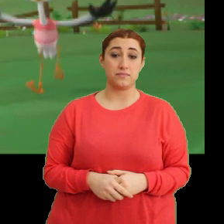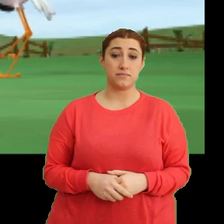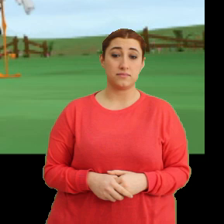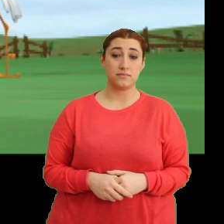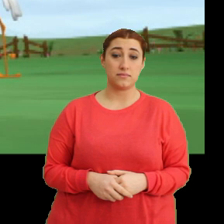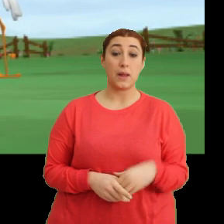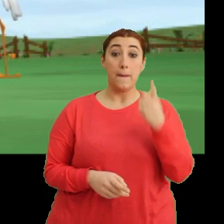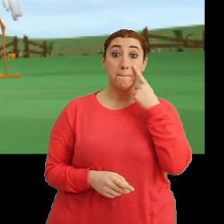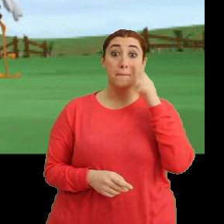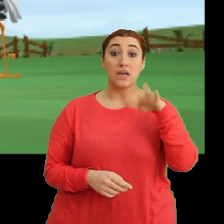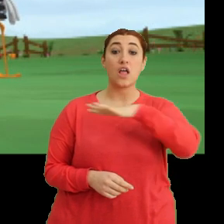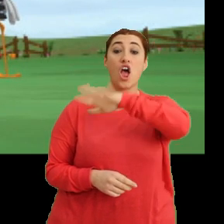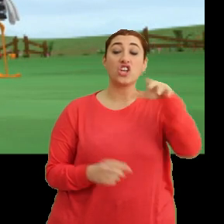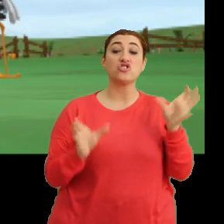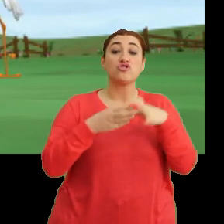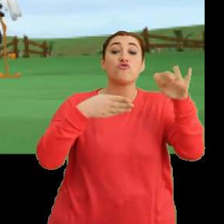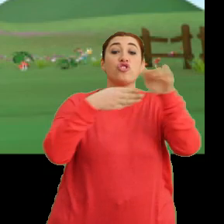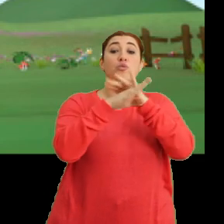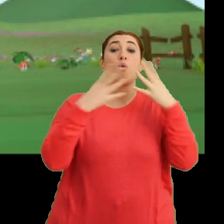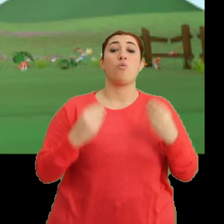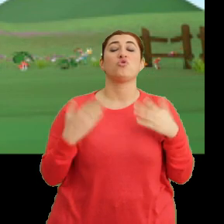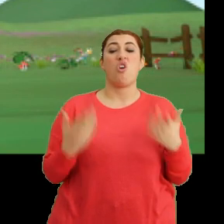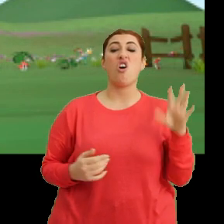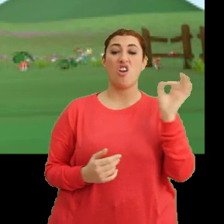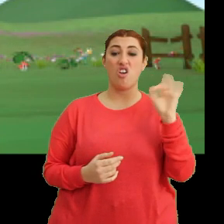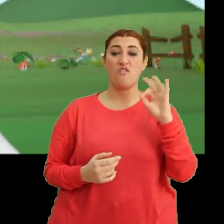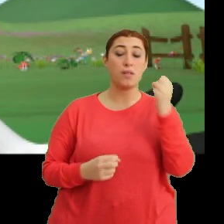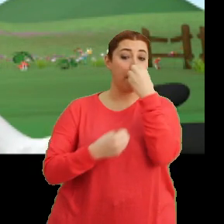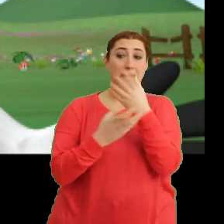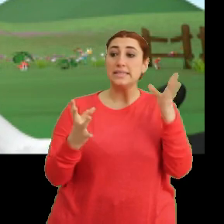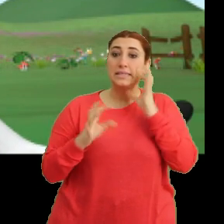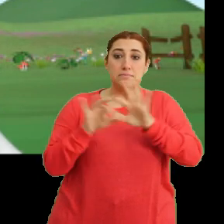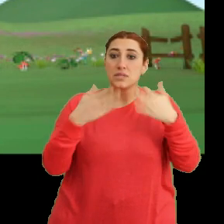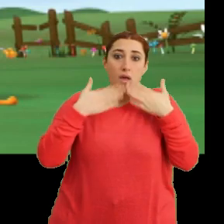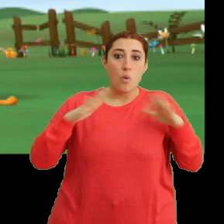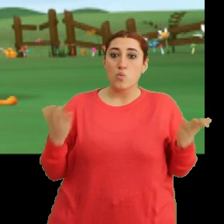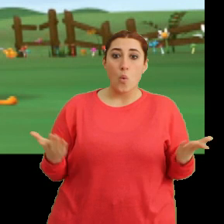Baksana herkes sınıfa girmiş. Aa evet. Bahçede kimse yok.